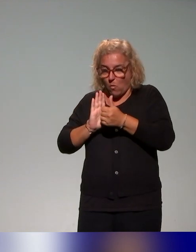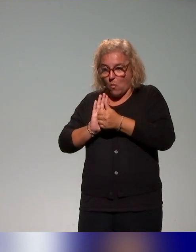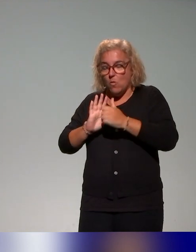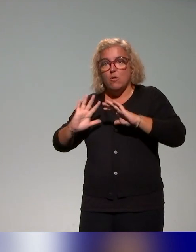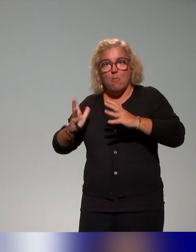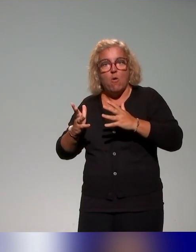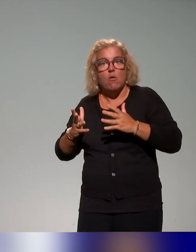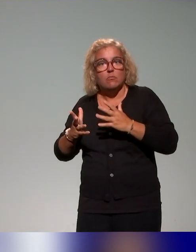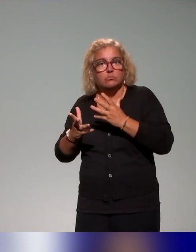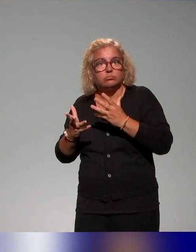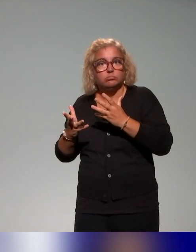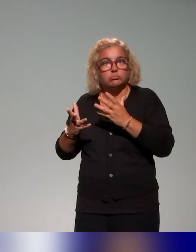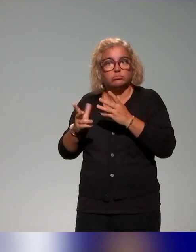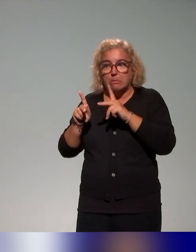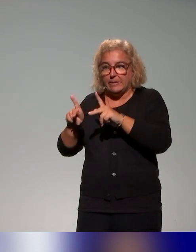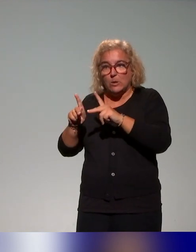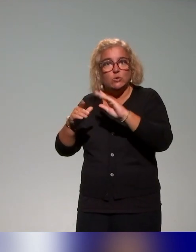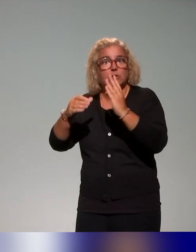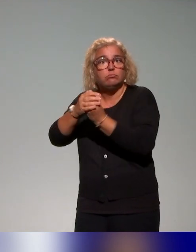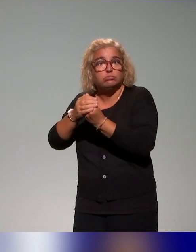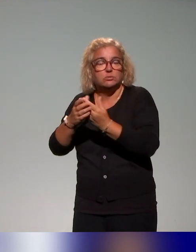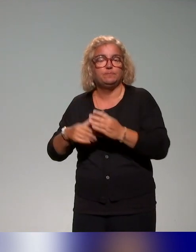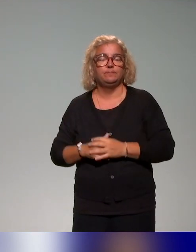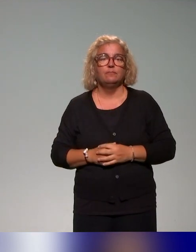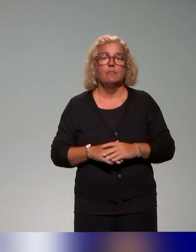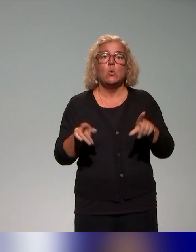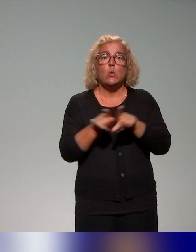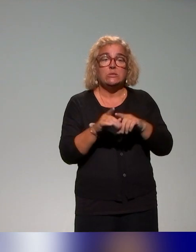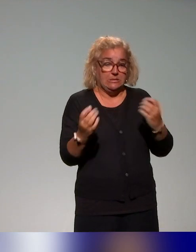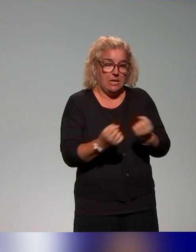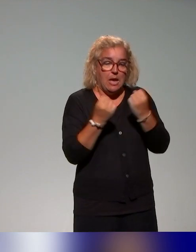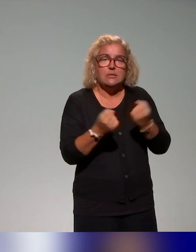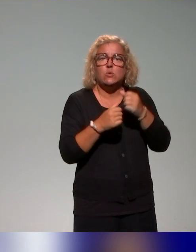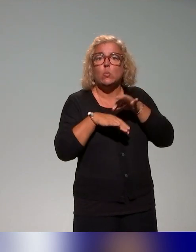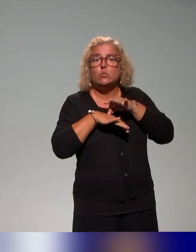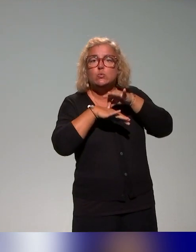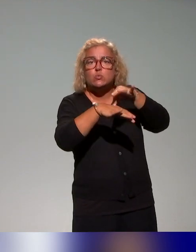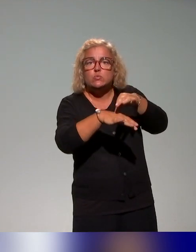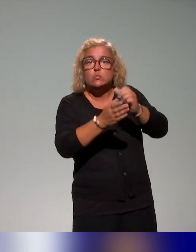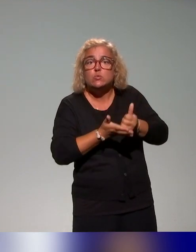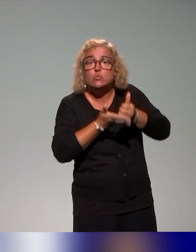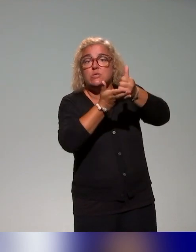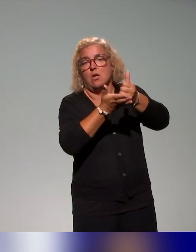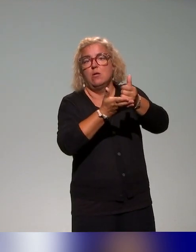ces actions, du plan de formation, il y a aussi des actions de soutien au (déploiement) du plan de formation, donc il y a des séminaires,